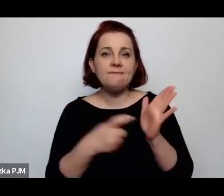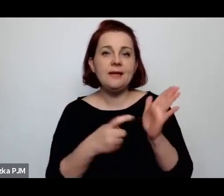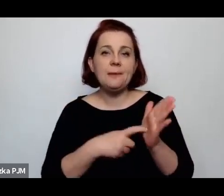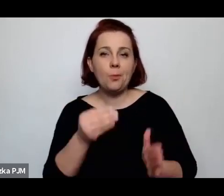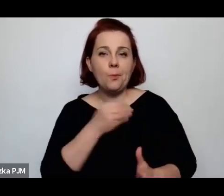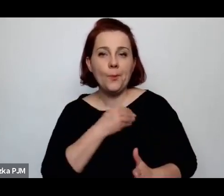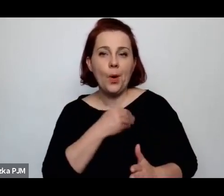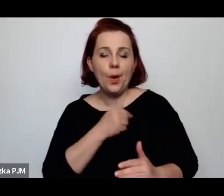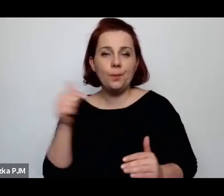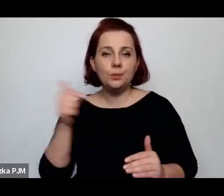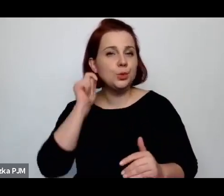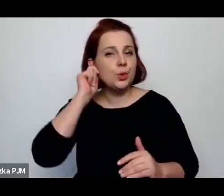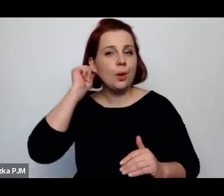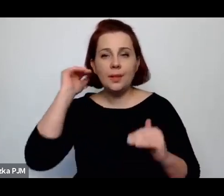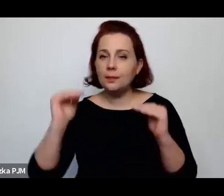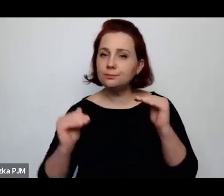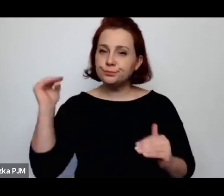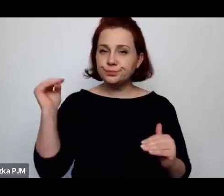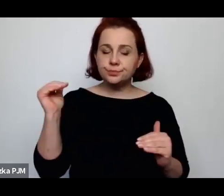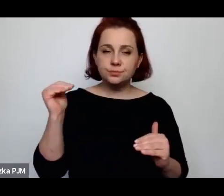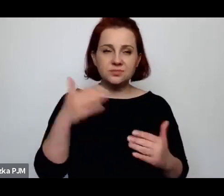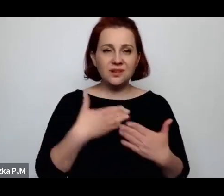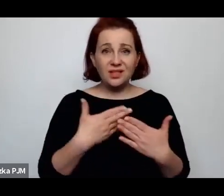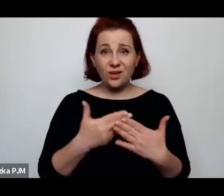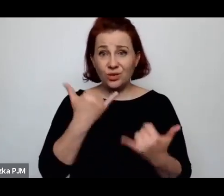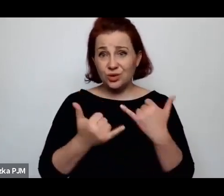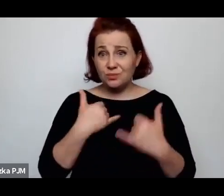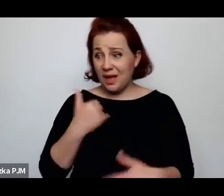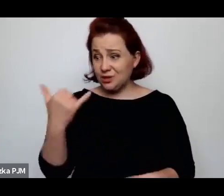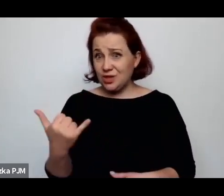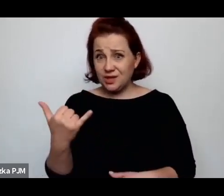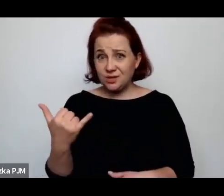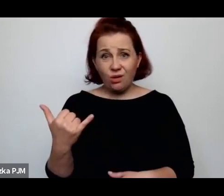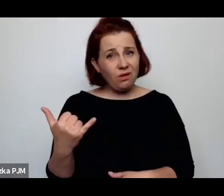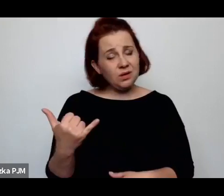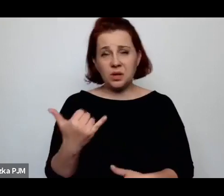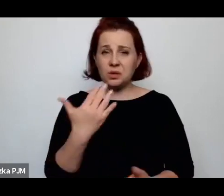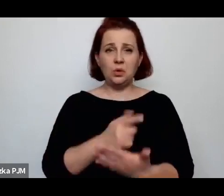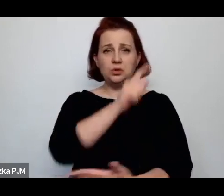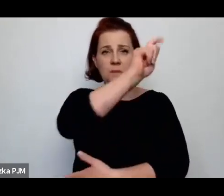że kobieta samotnie wychowująca dziecko była spisana na straty.